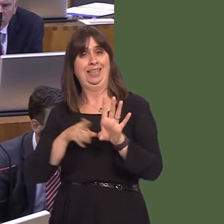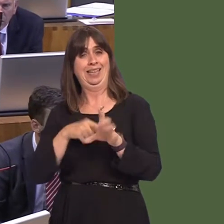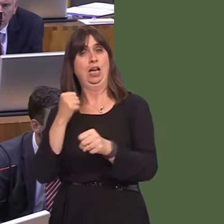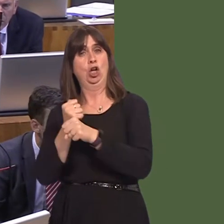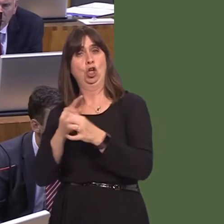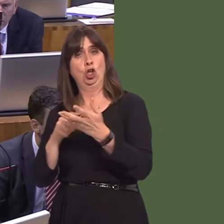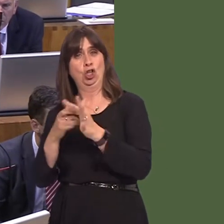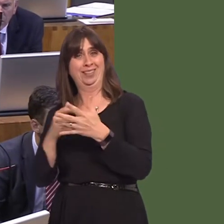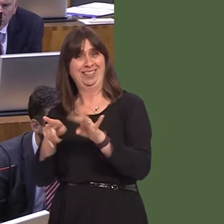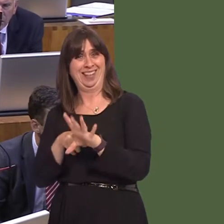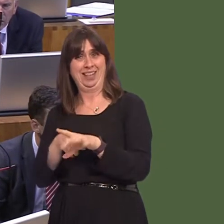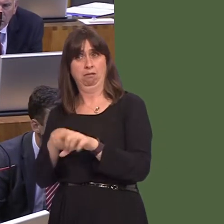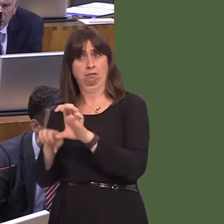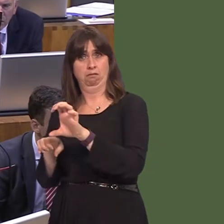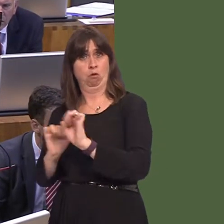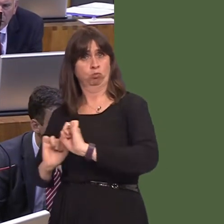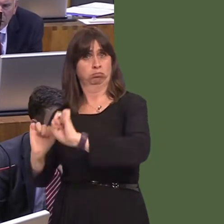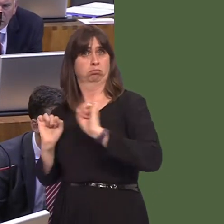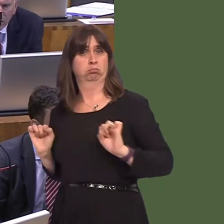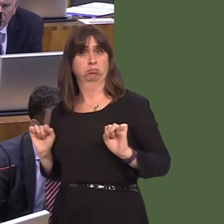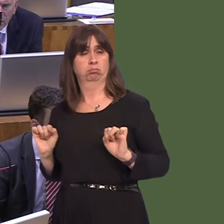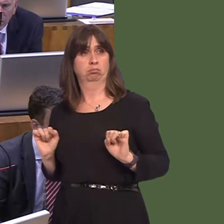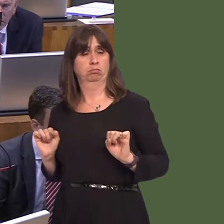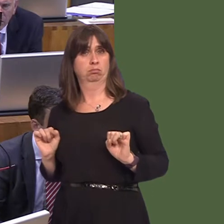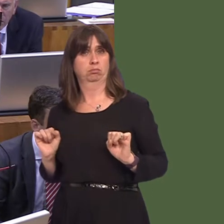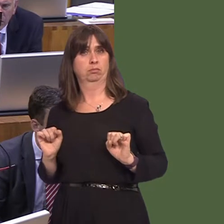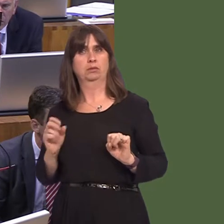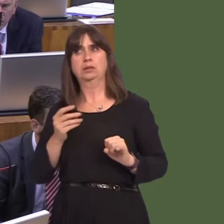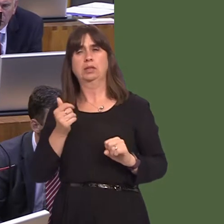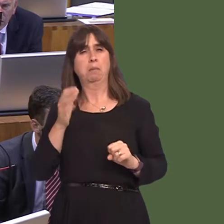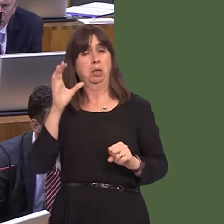will always be, to my mind, a case for some of the most dangerous prisoners perhaps to